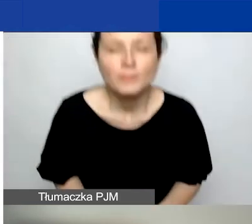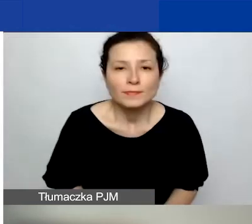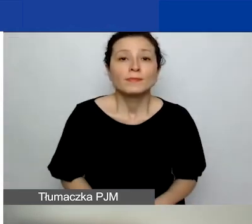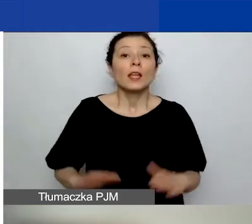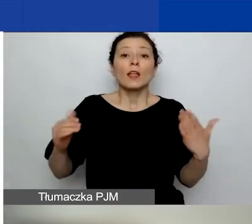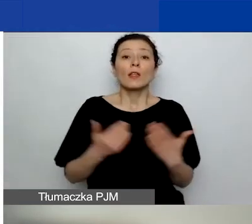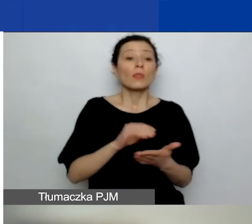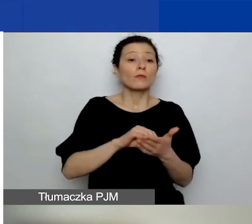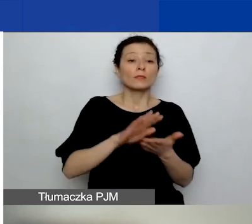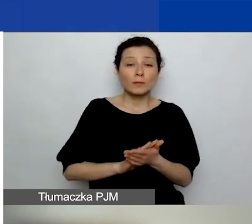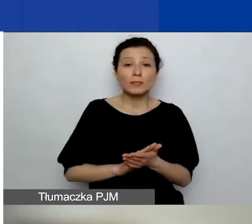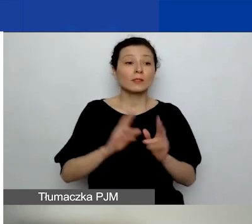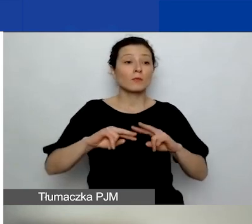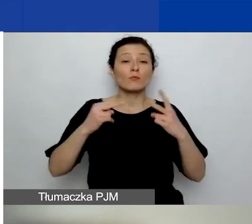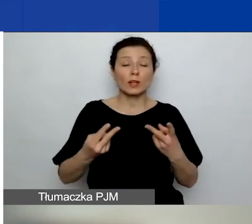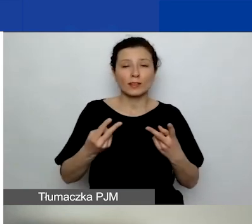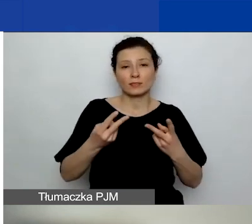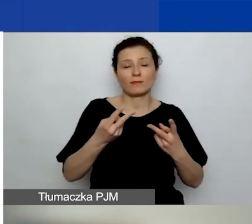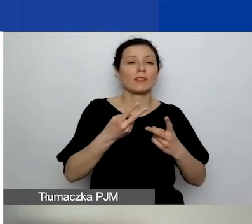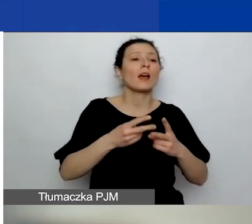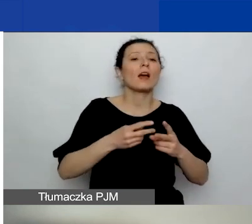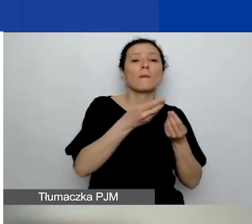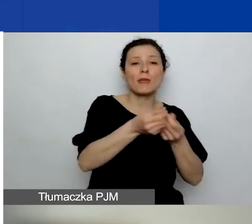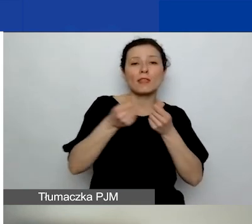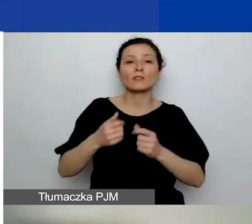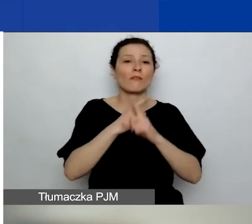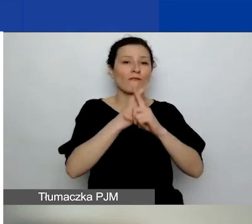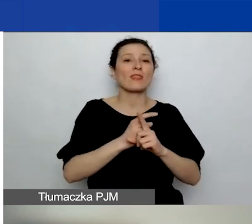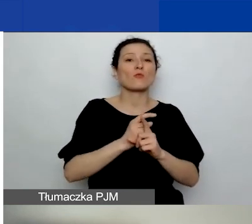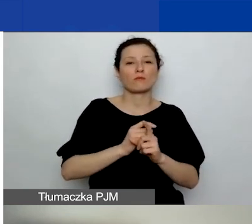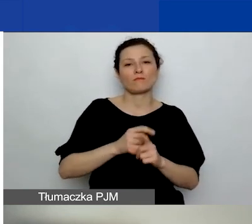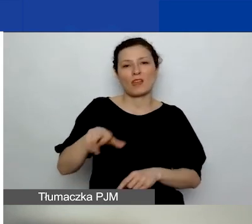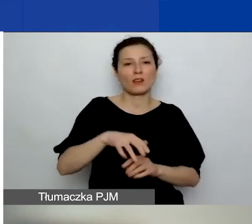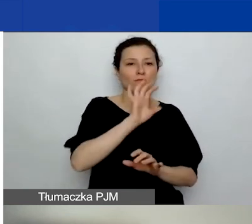zawarte w podręczniku i w ogłoszeniu brzmią następująco.